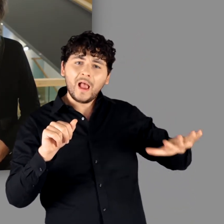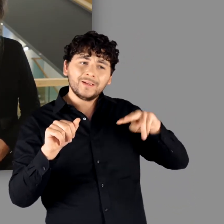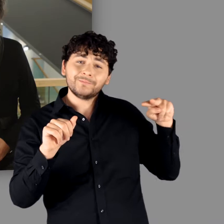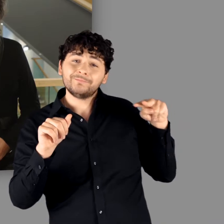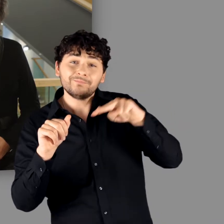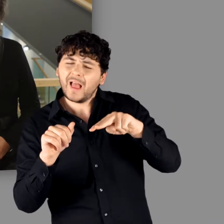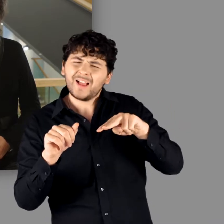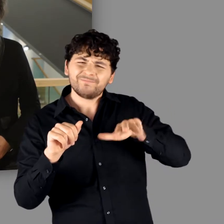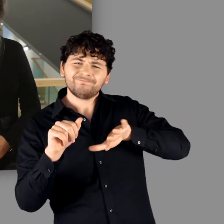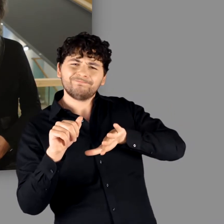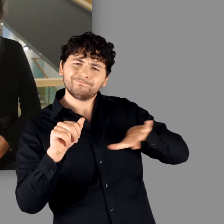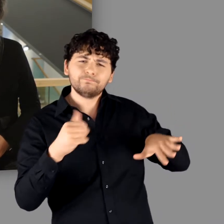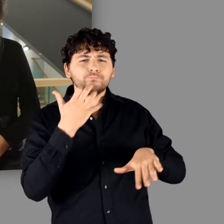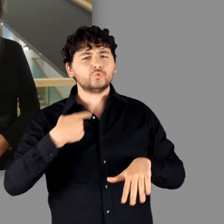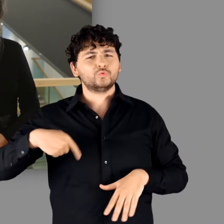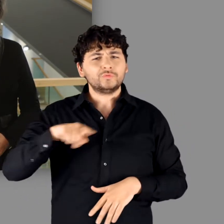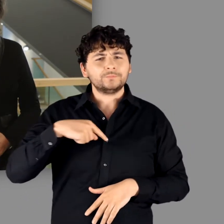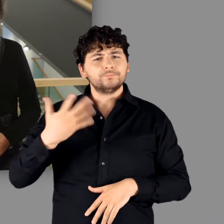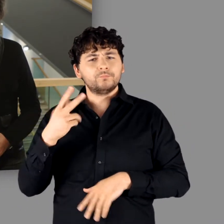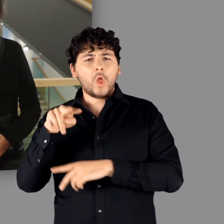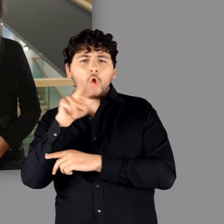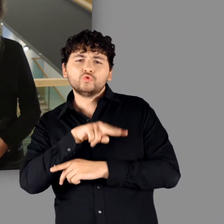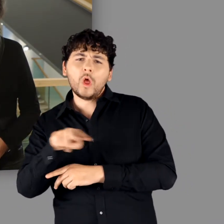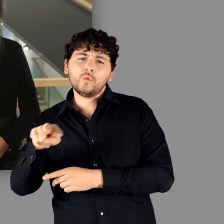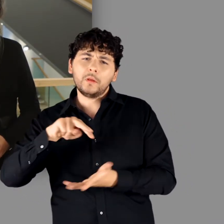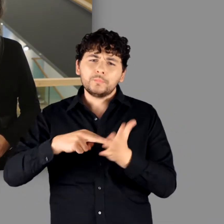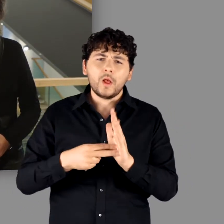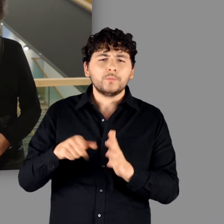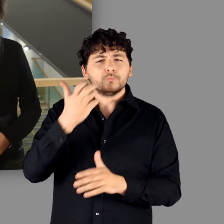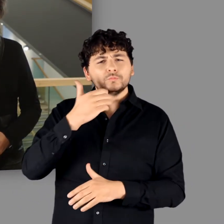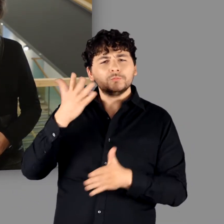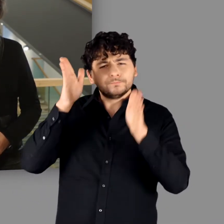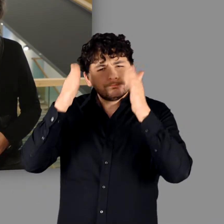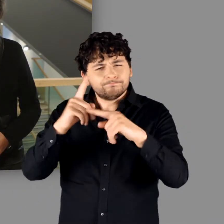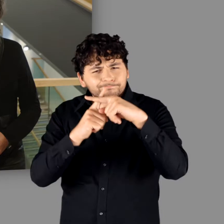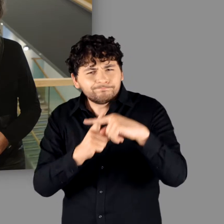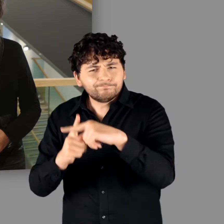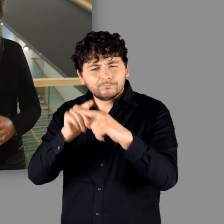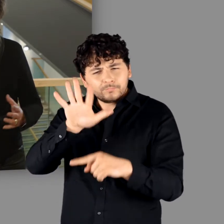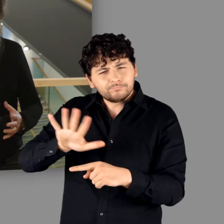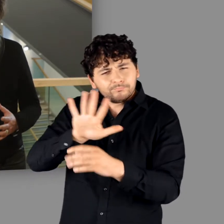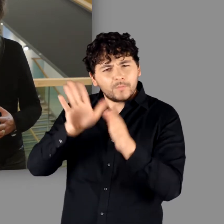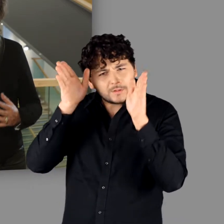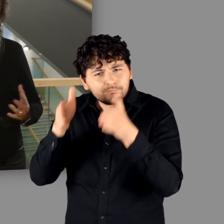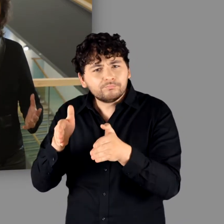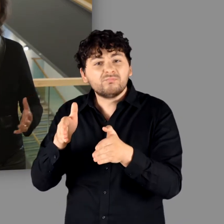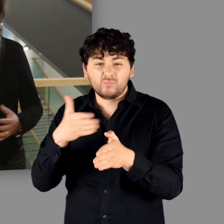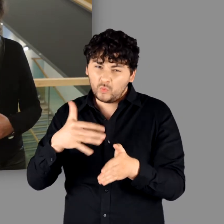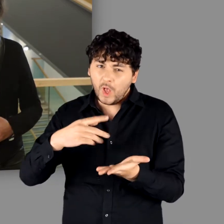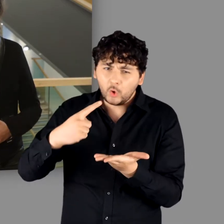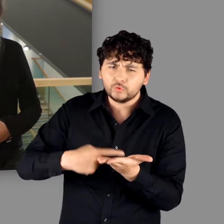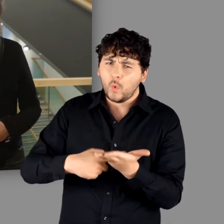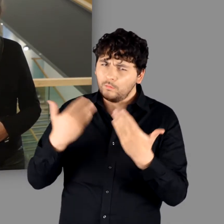erschien dem Kuratorenteam bei der Ausstellungsplanung als besonders wichtig und zugleich herausfordernd.